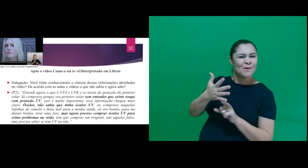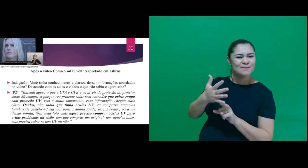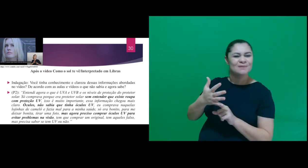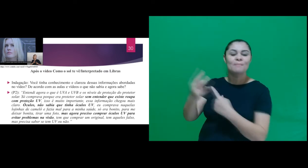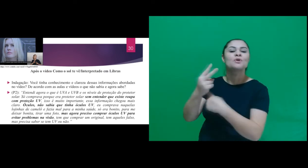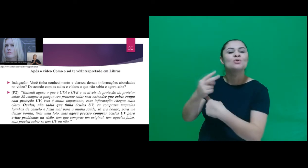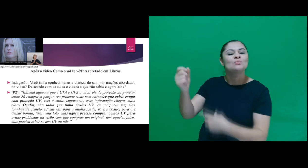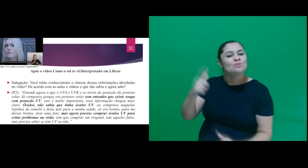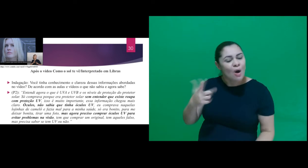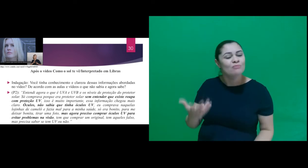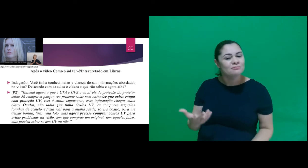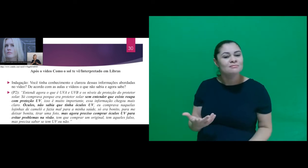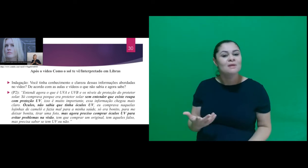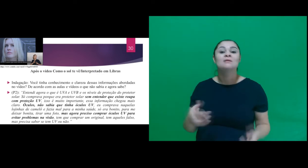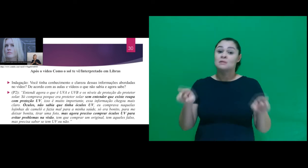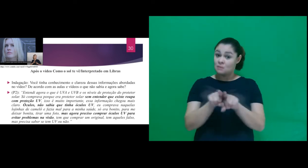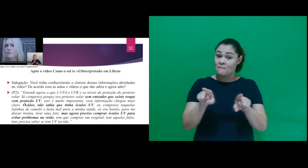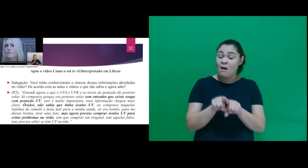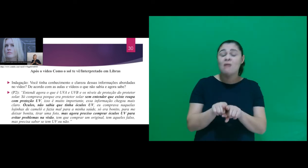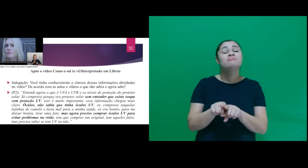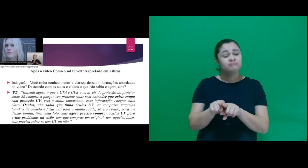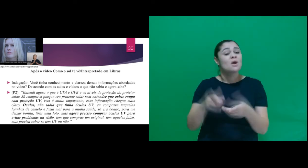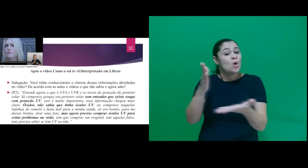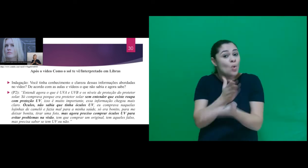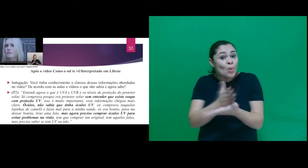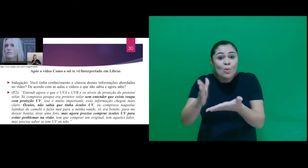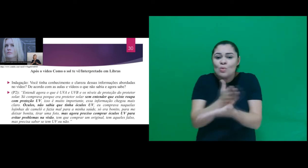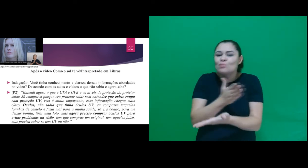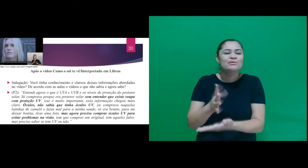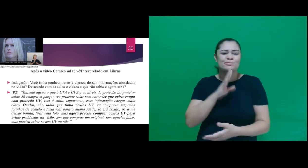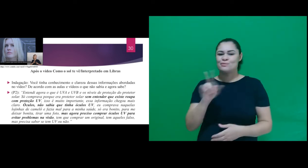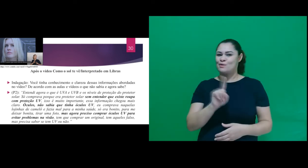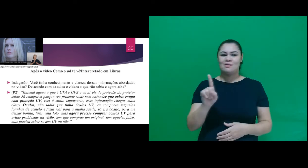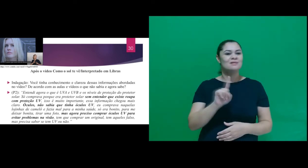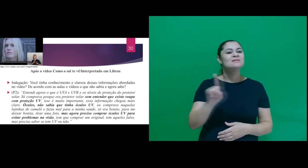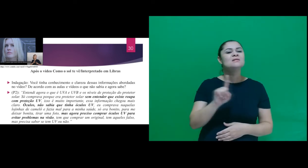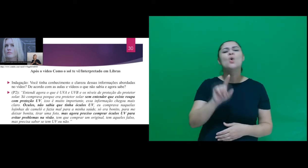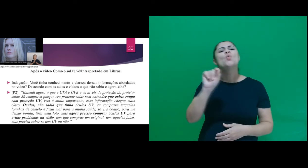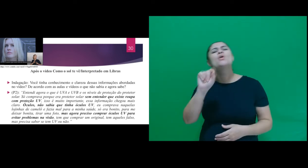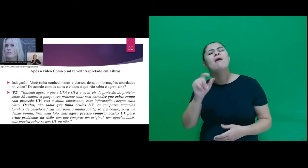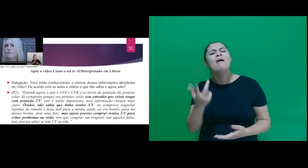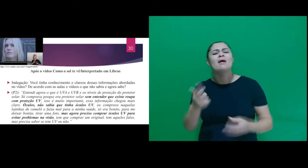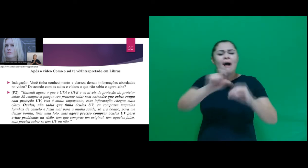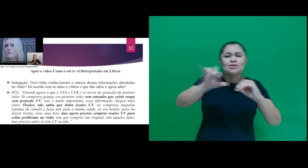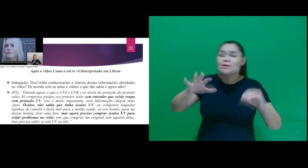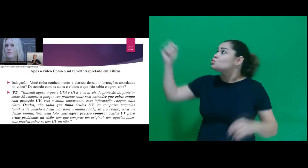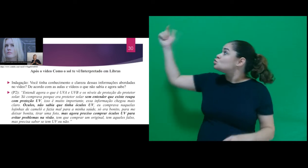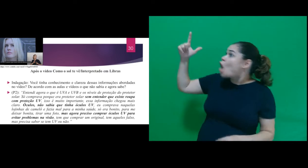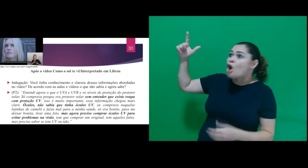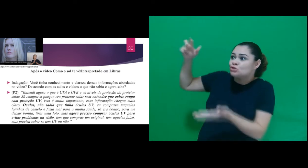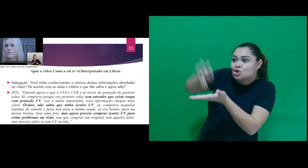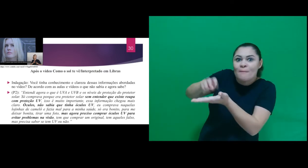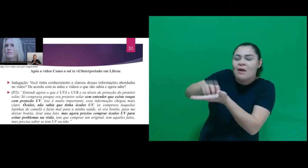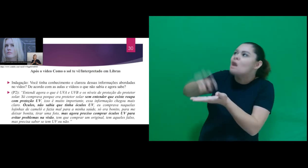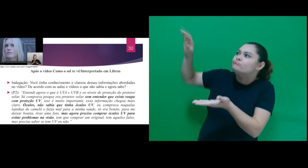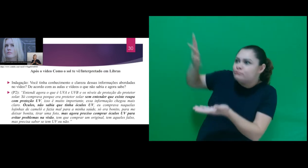protetor solar. Também muitos desconheciam que a radiação solar que incide pela manhã é diferente